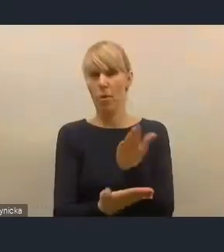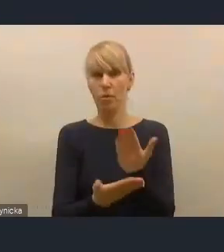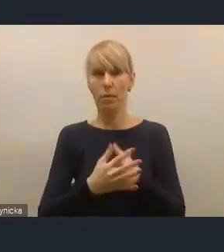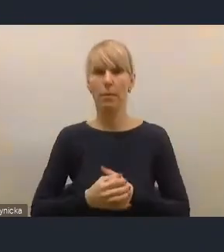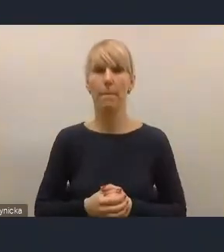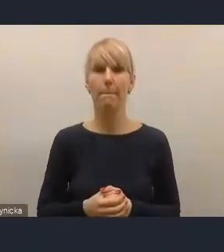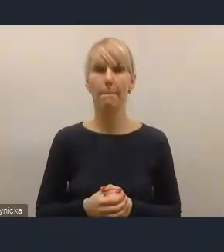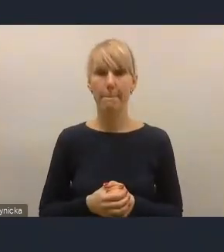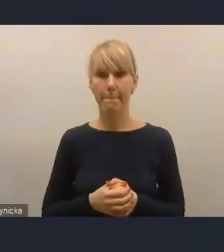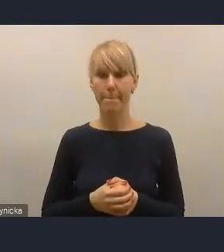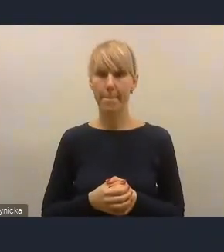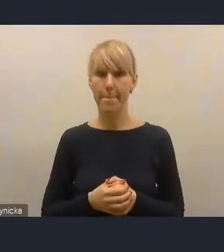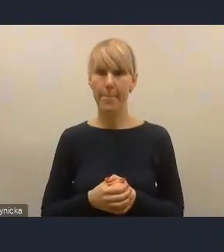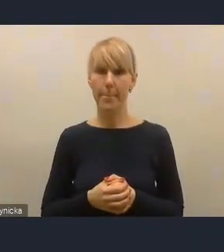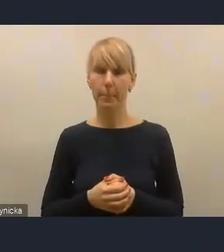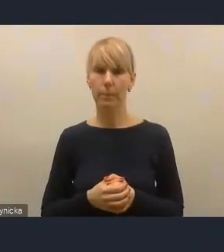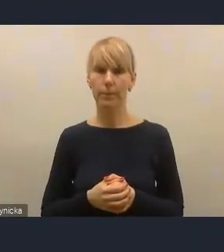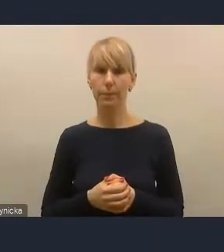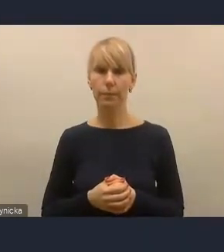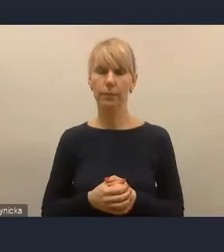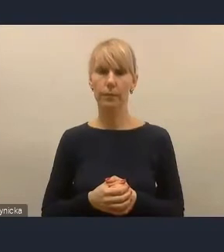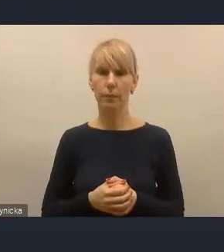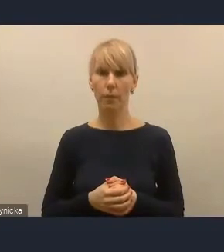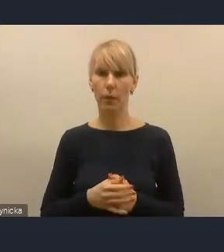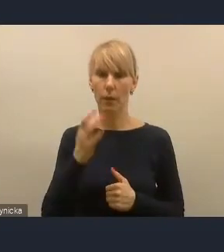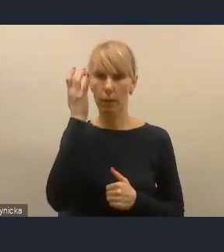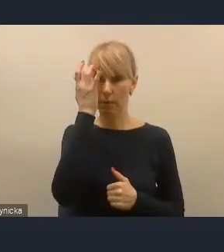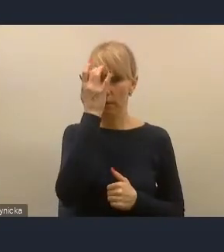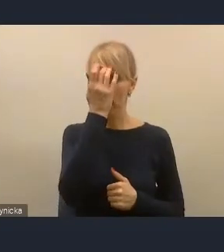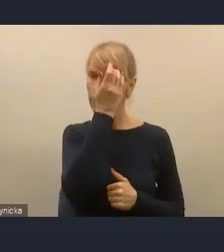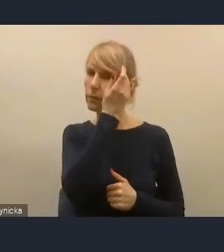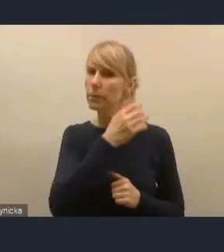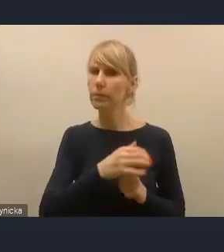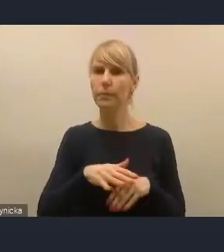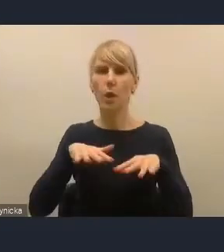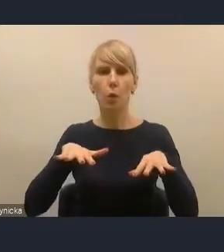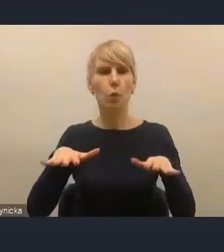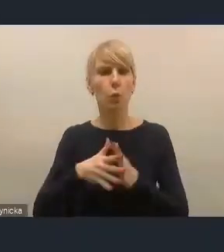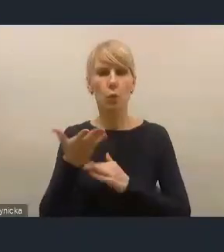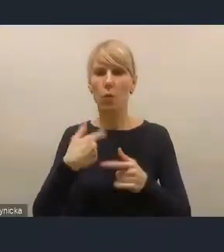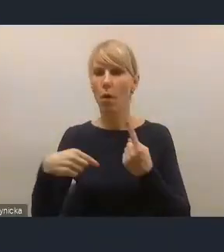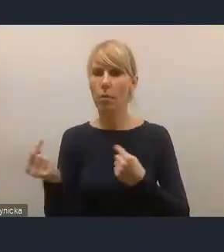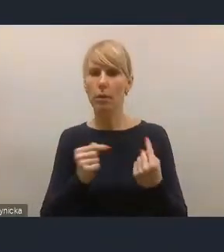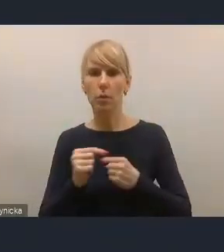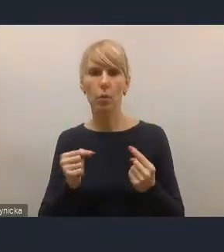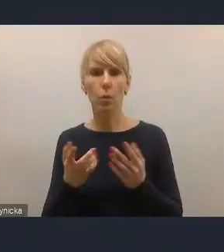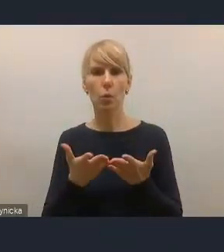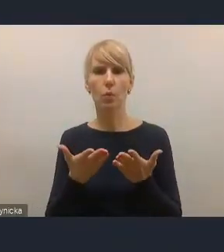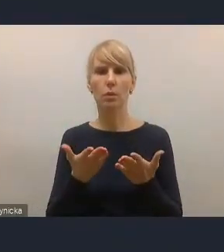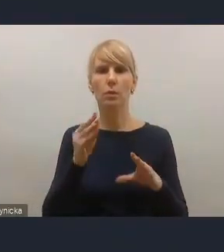Wiele dyskusji w naszym środowisku samorządowym jest poświęcone także polityce mieszkaniowej.